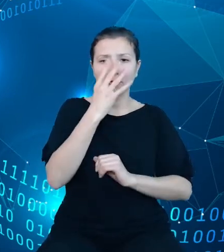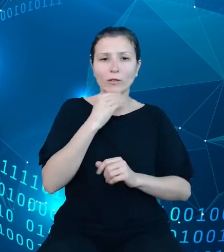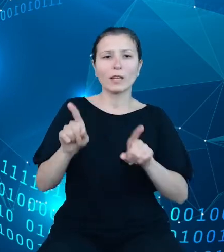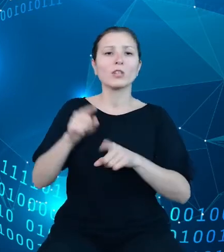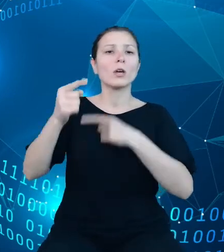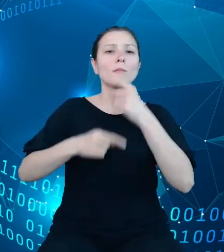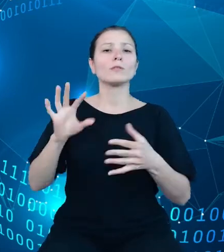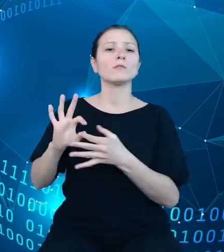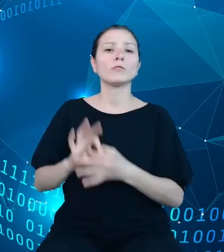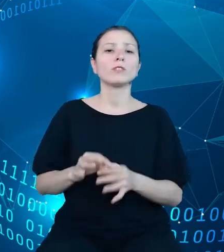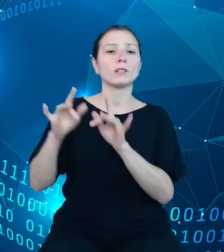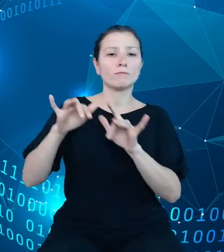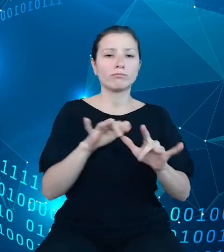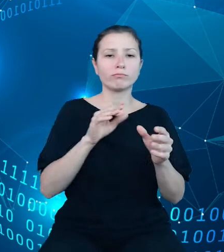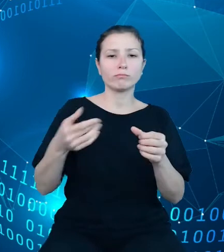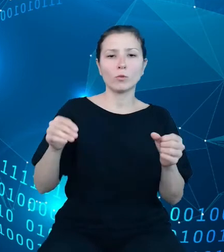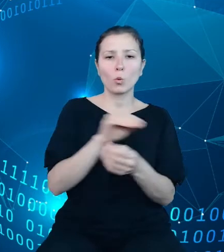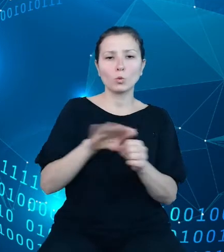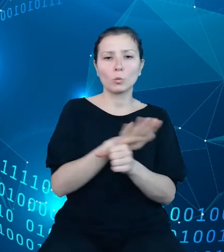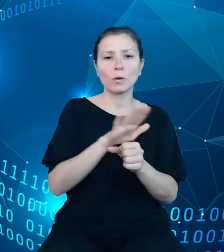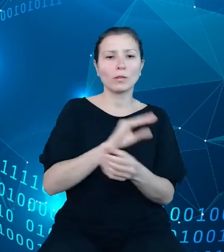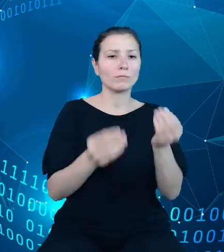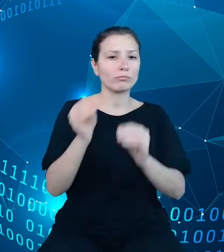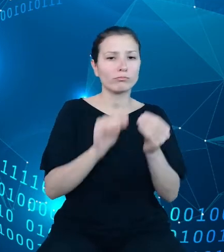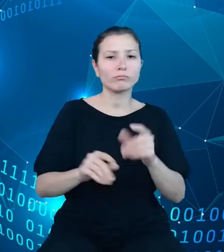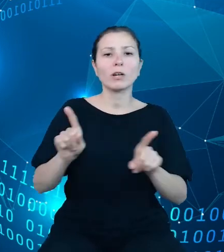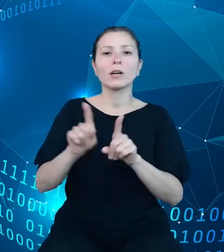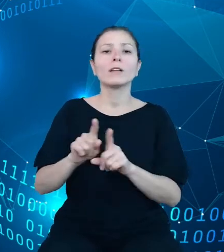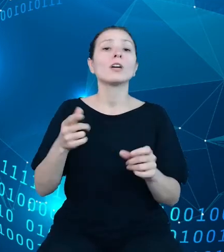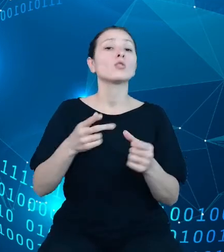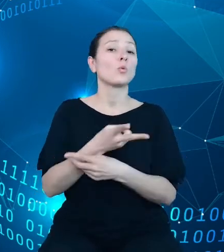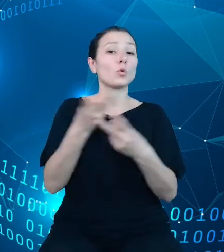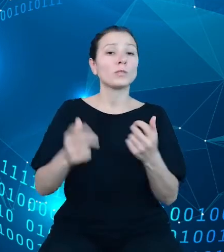Ostatnim punktem jest zaprojektowanie i budowa API.